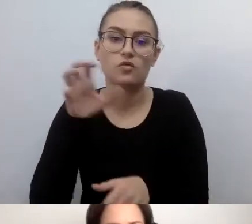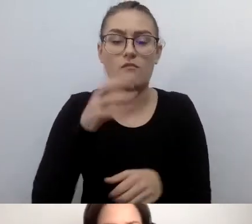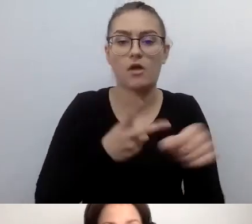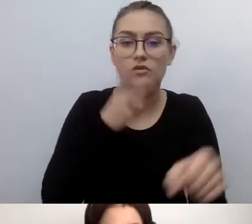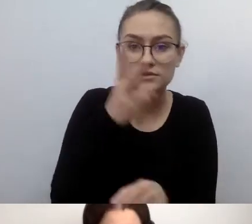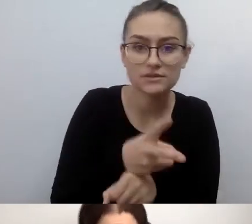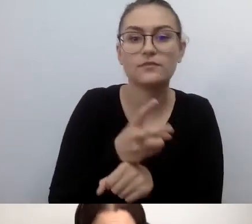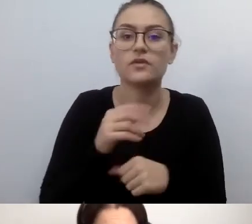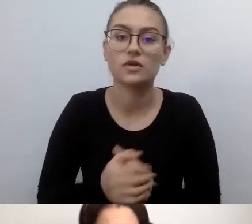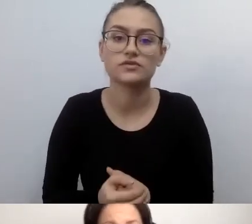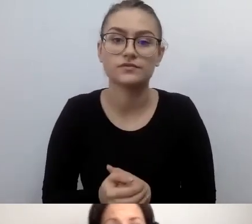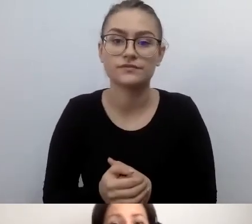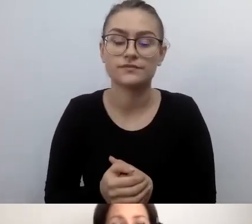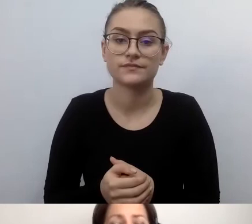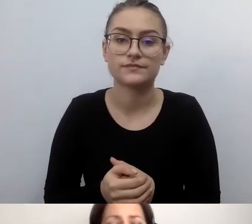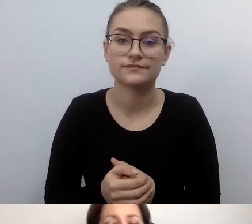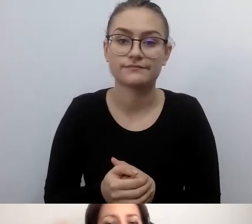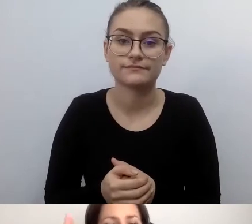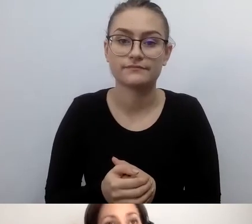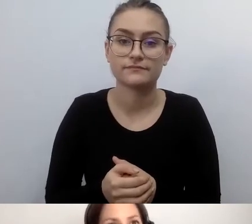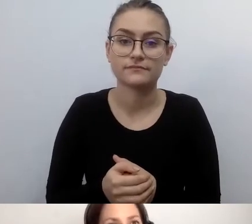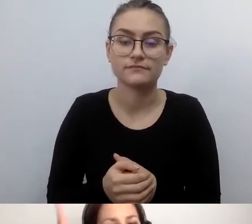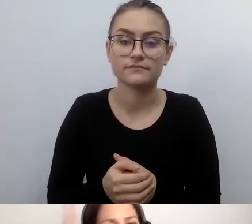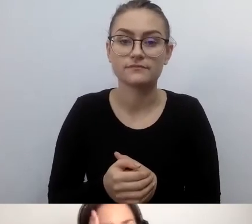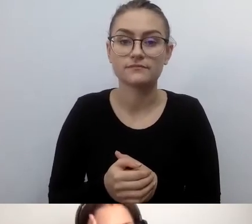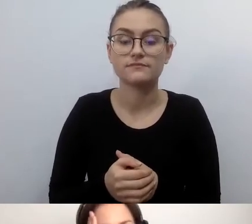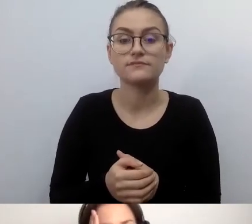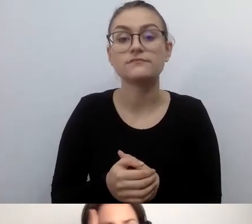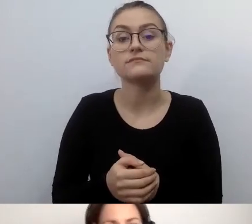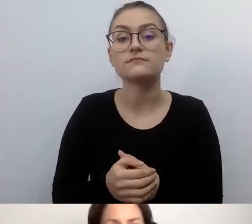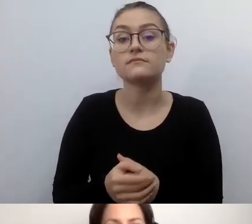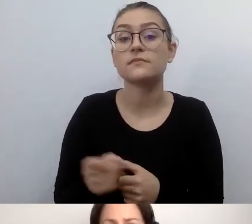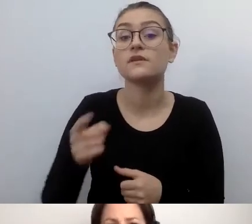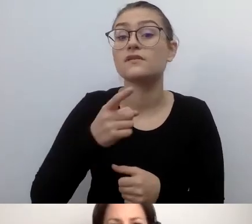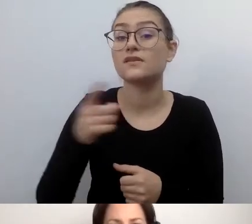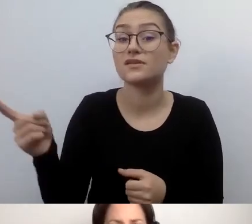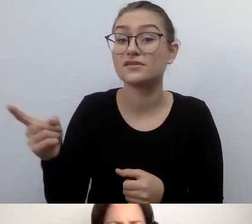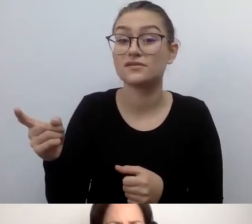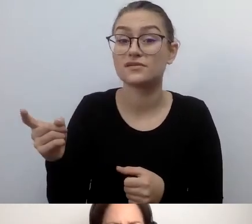I od początku będą wiedzieli, że nie mają szans. Nie udostępnią tego wszystkiego.